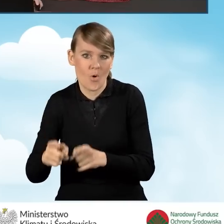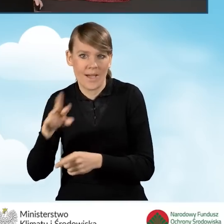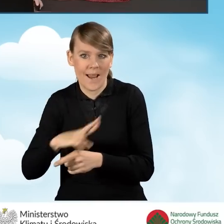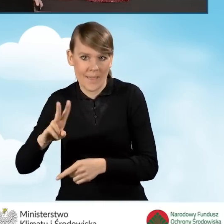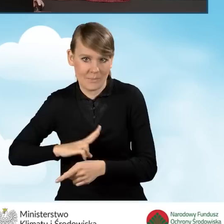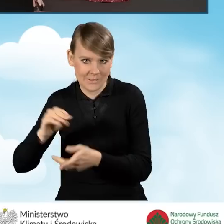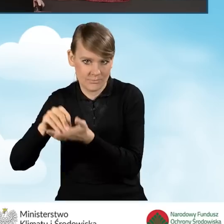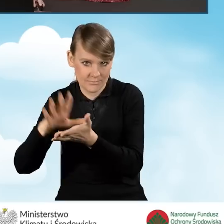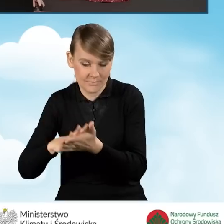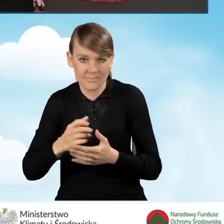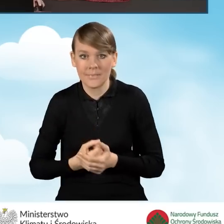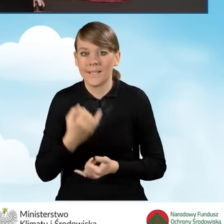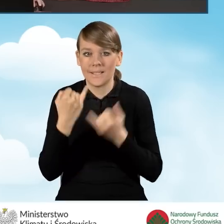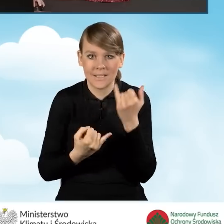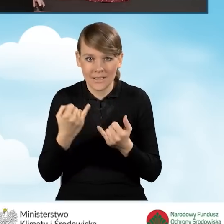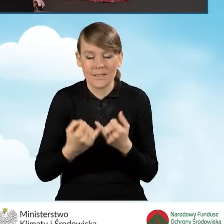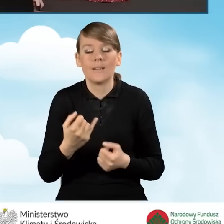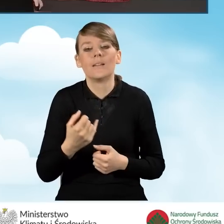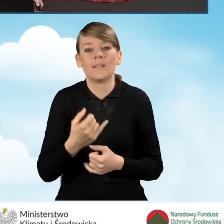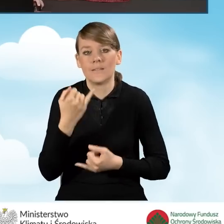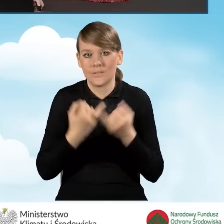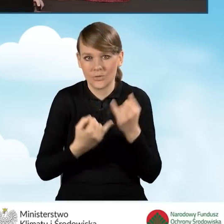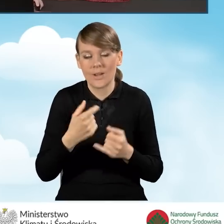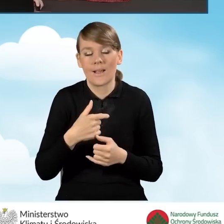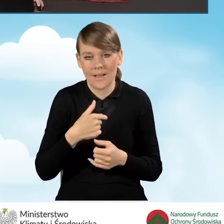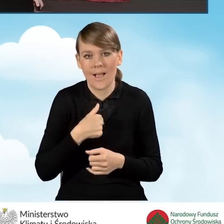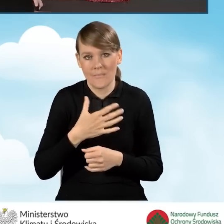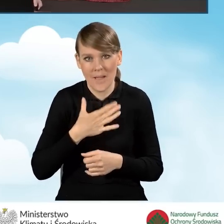Jeżeli taką pozarolniczą działalność gospodarczą prowadzimy,